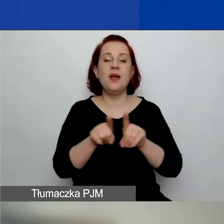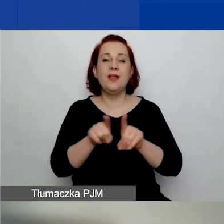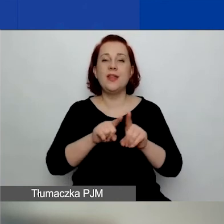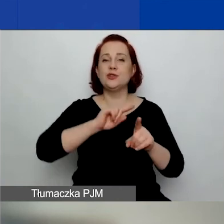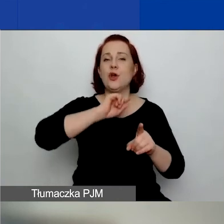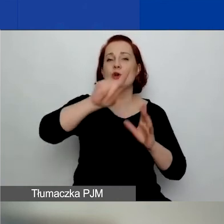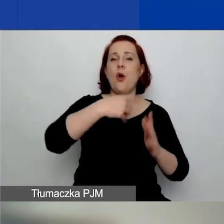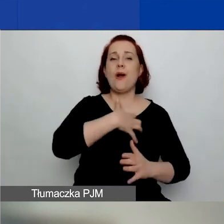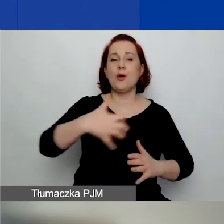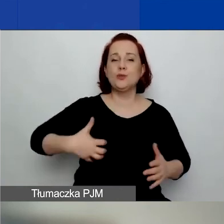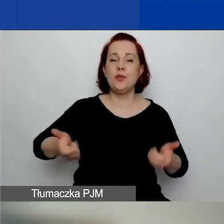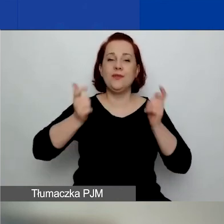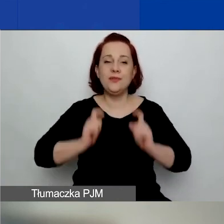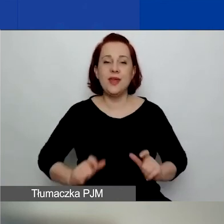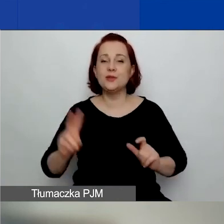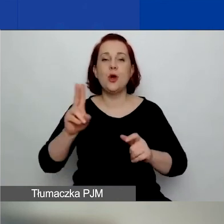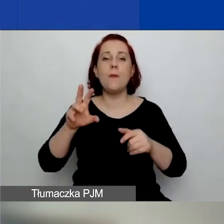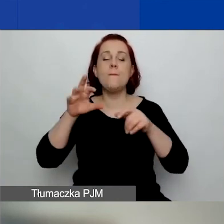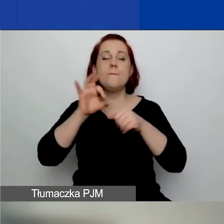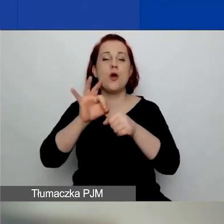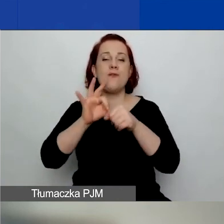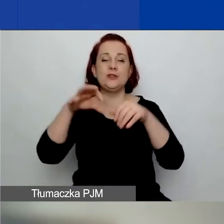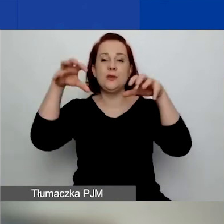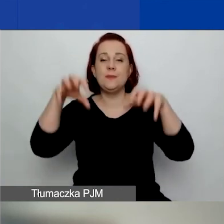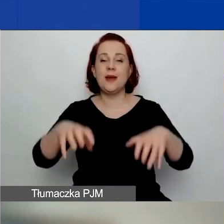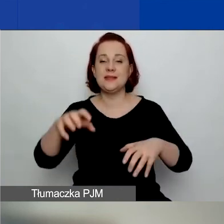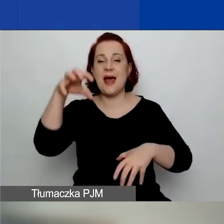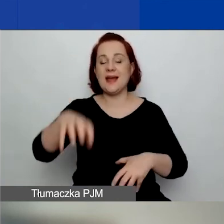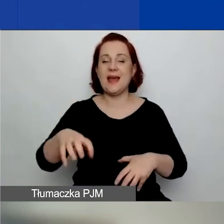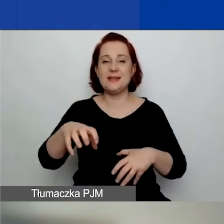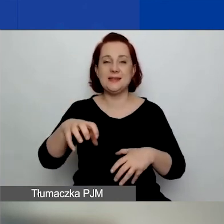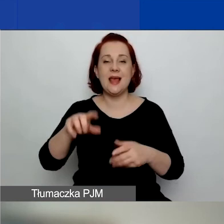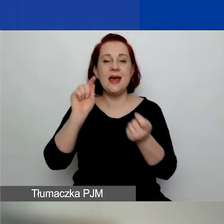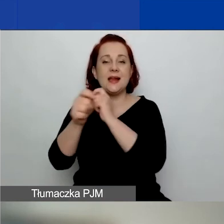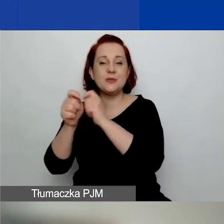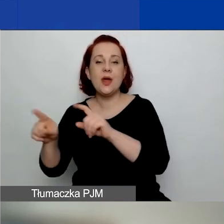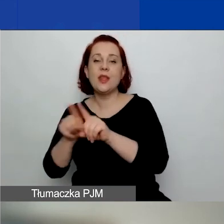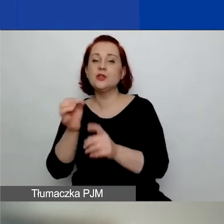prowadzonym przez prezesa Agencji Restrukturyzacji i Modernizacji Rolnictwa.